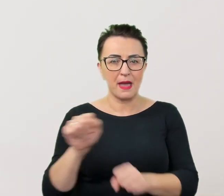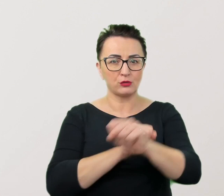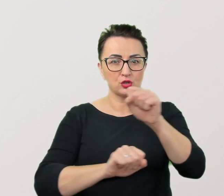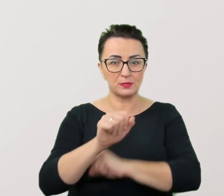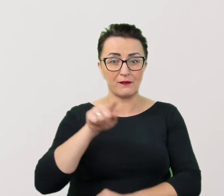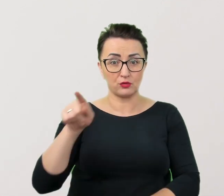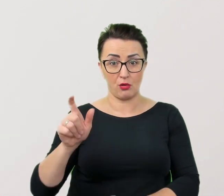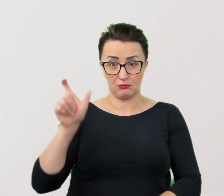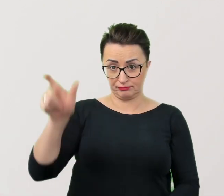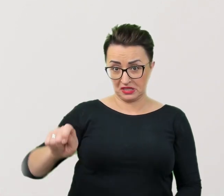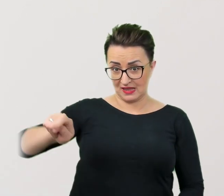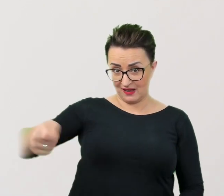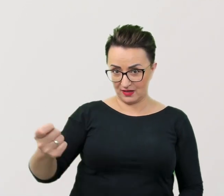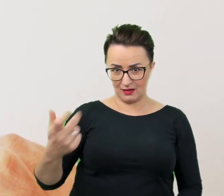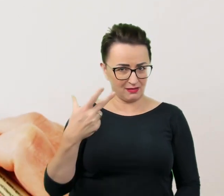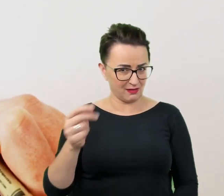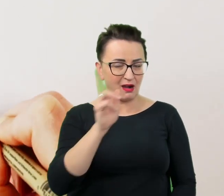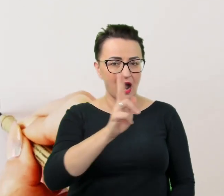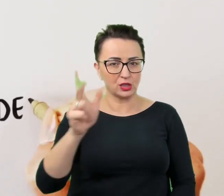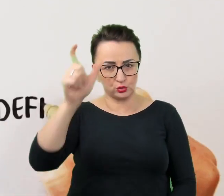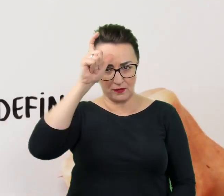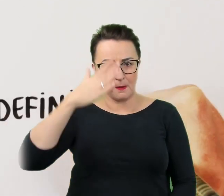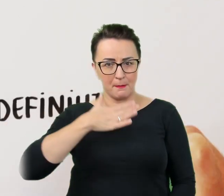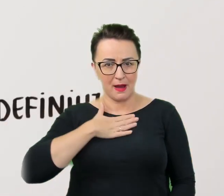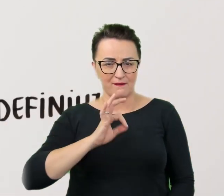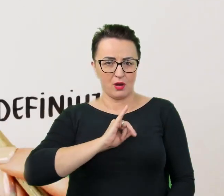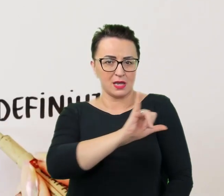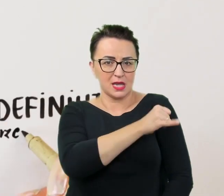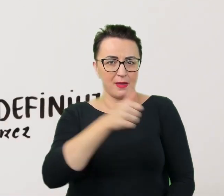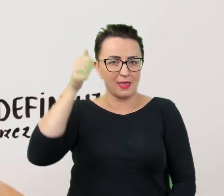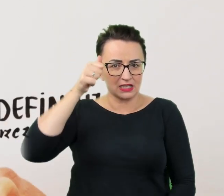Każdy człowiek ma swoje imię i nazwisko, swoje zainteresowania, umiejętności